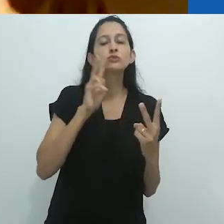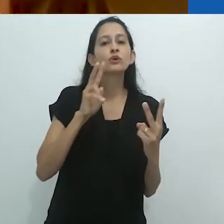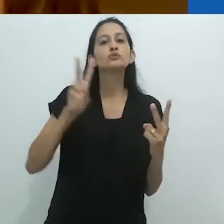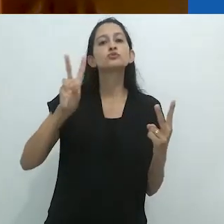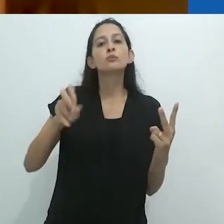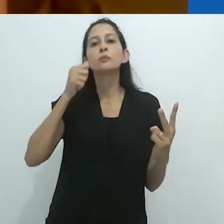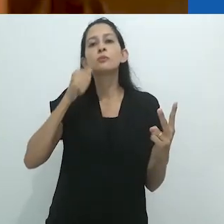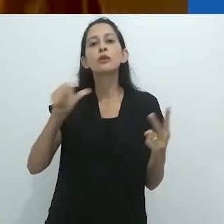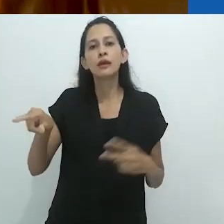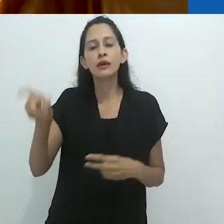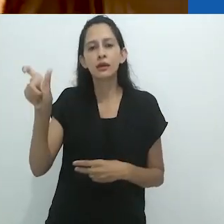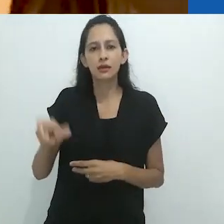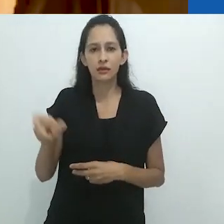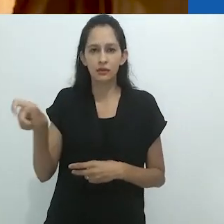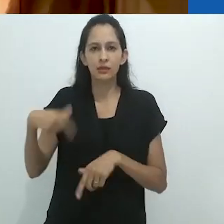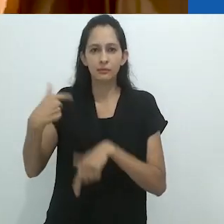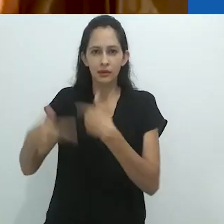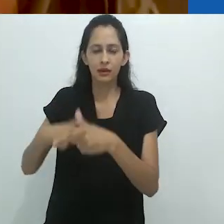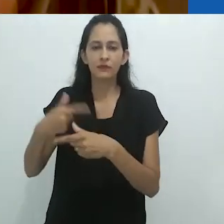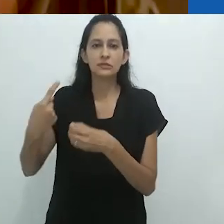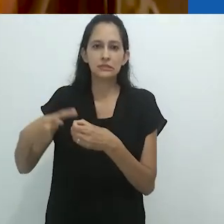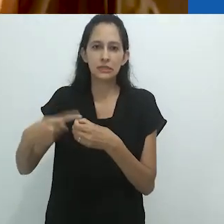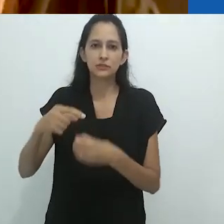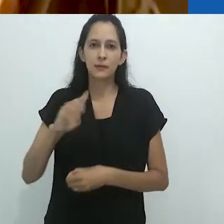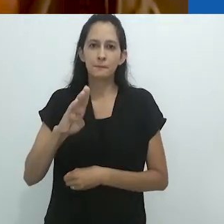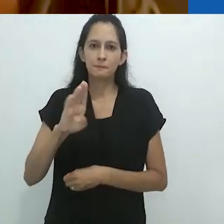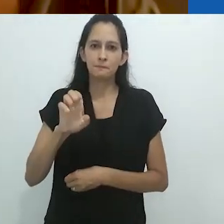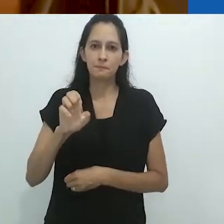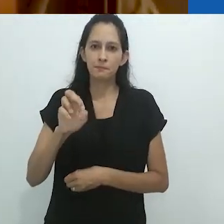as mulheres que trabalhavam no mercado em Berlim